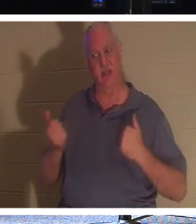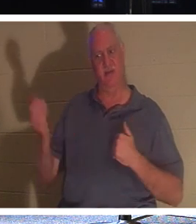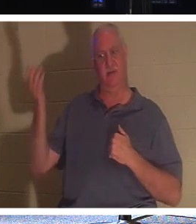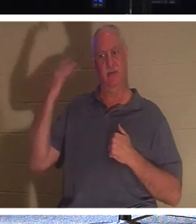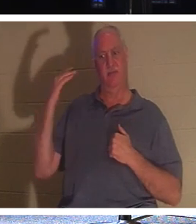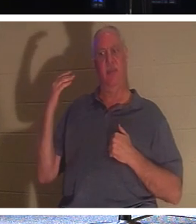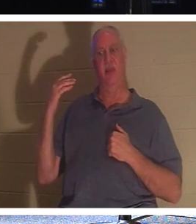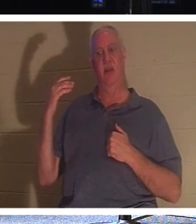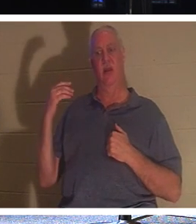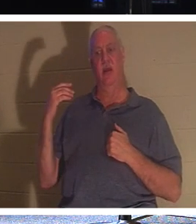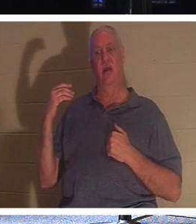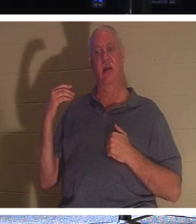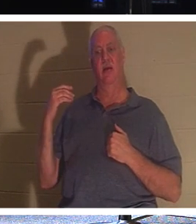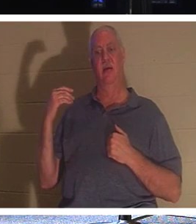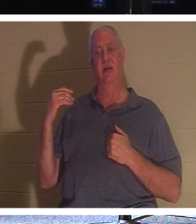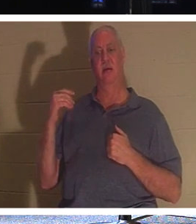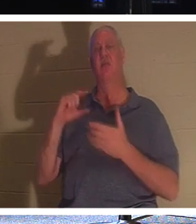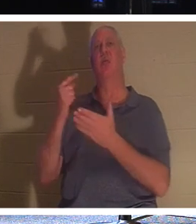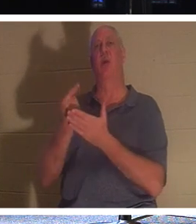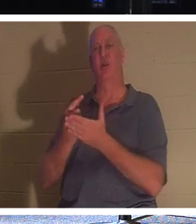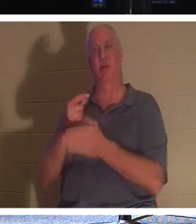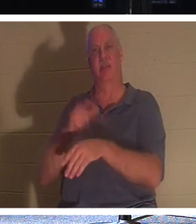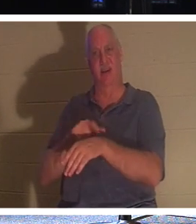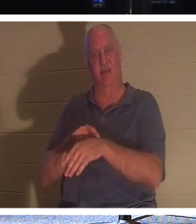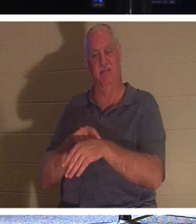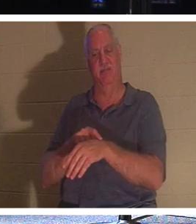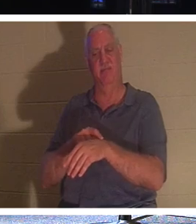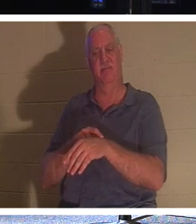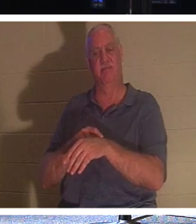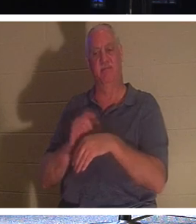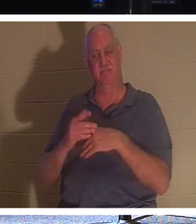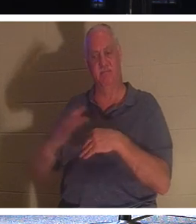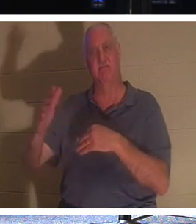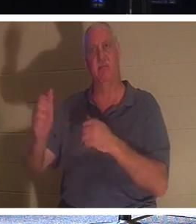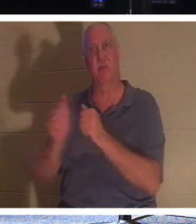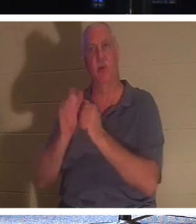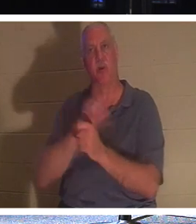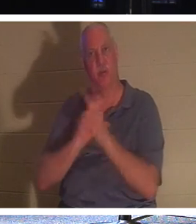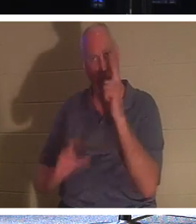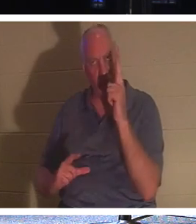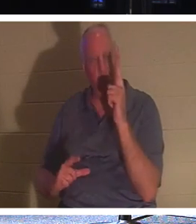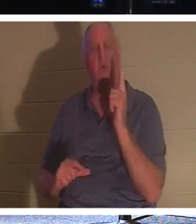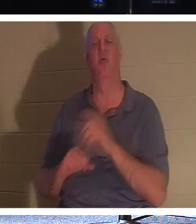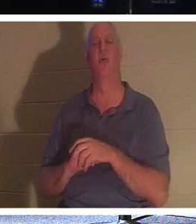यह स्नातक दिवस है! उन्हें प्रभु के साथ रहना होता है। उन्हें अपने प्रियजनों के साथ घर जाने का मौका मिलता है। वे